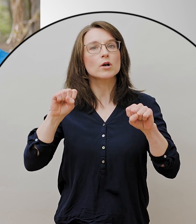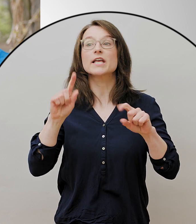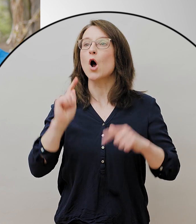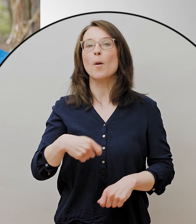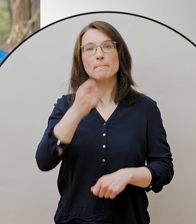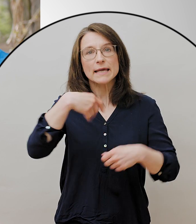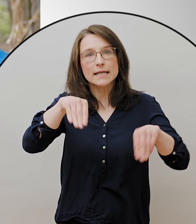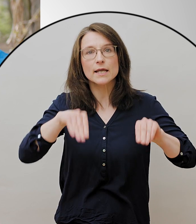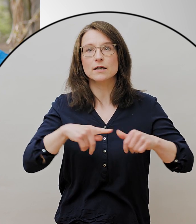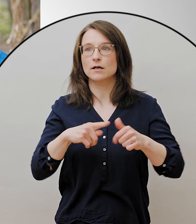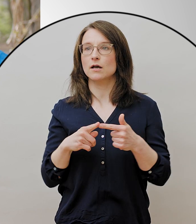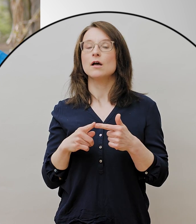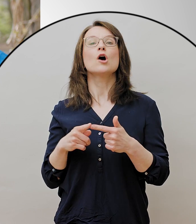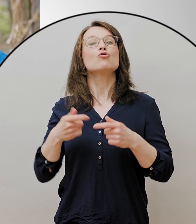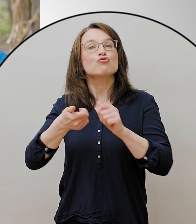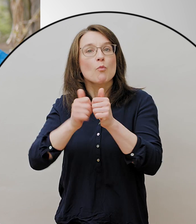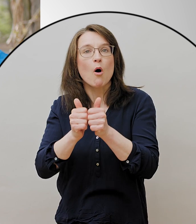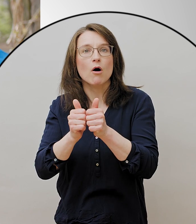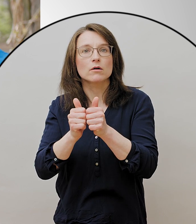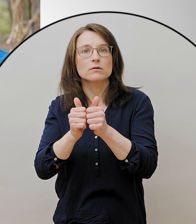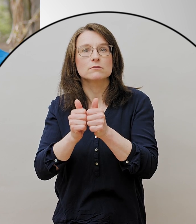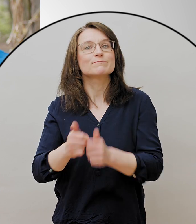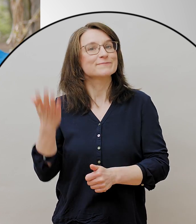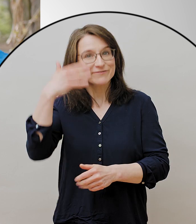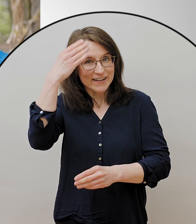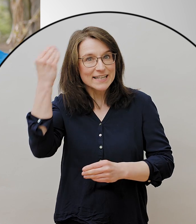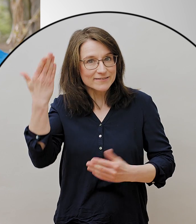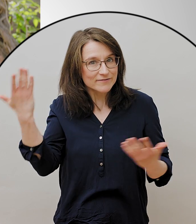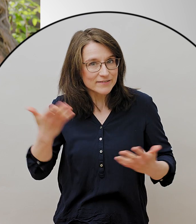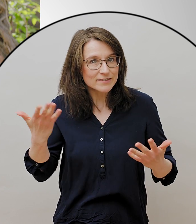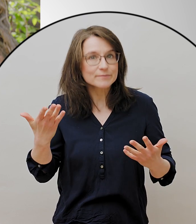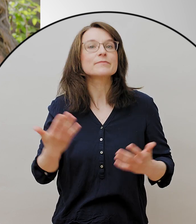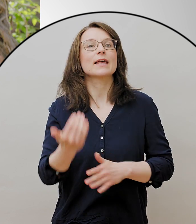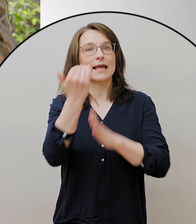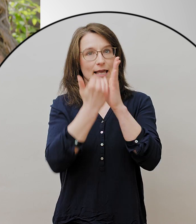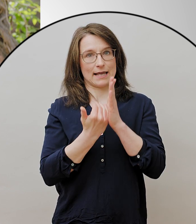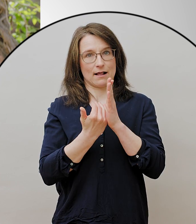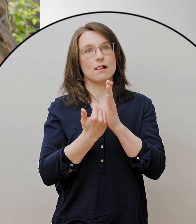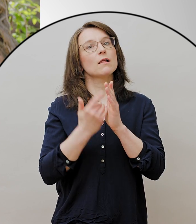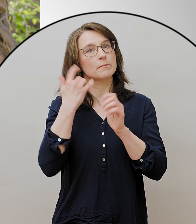aber auch da muss ich die wichtigen Hygieneregeln einhalten. Grillen ist weiterhin verboten.